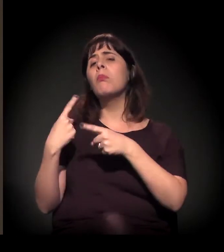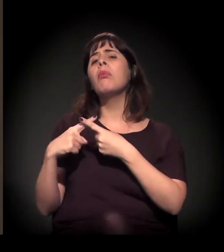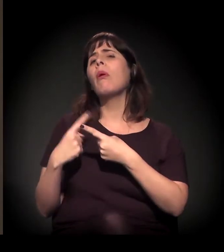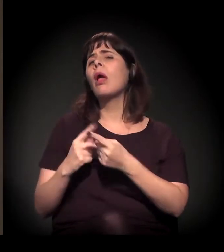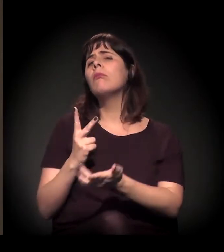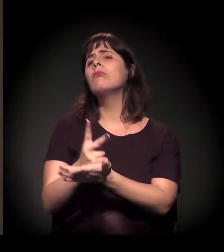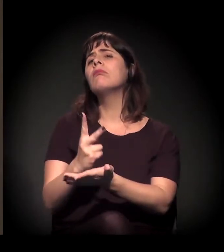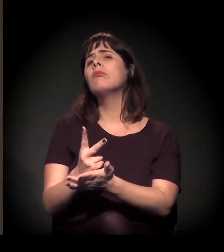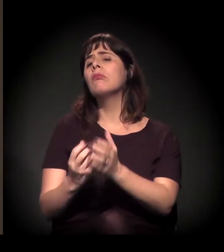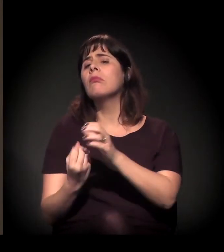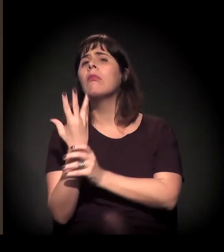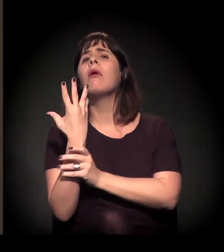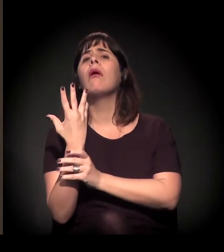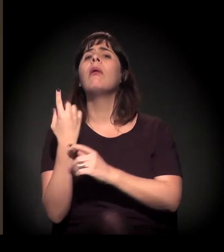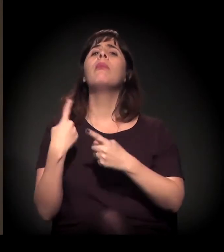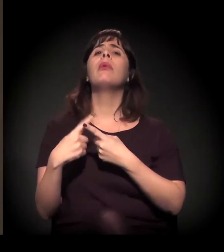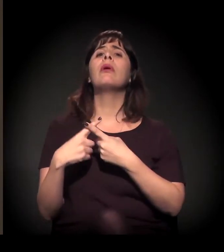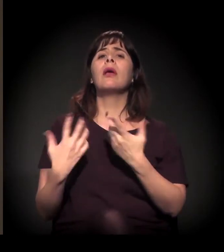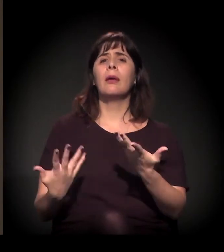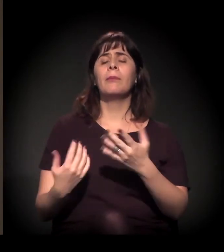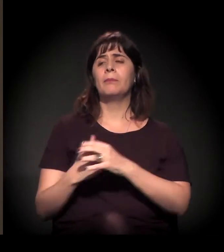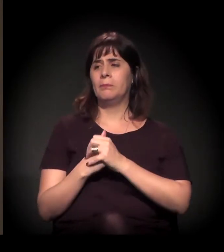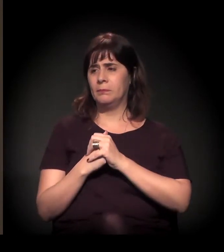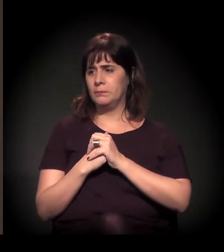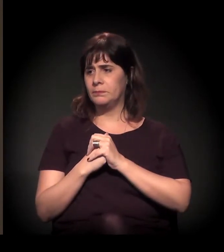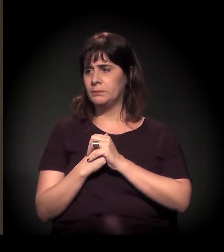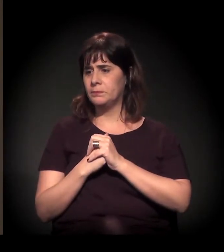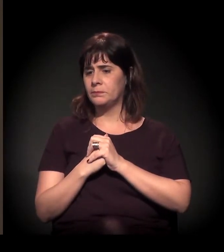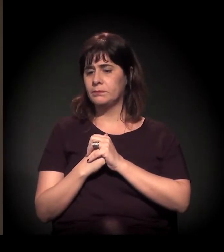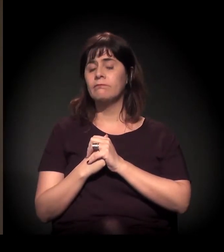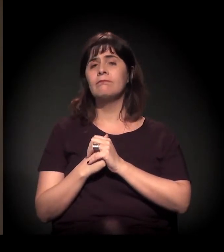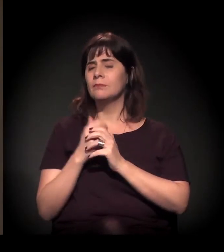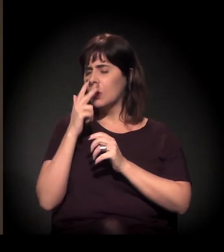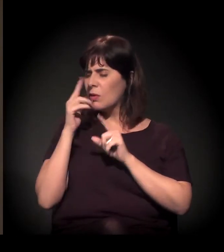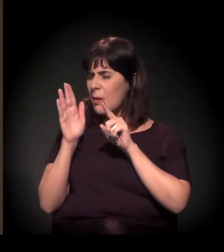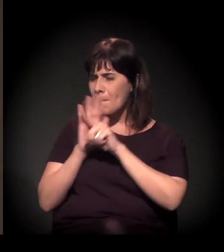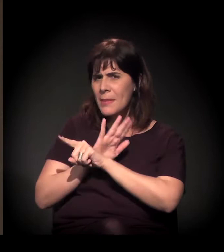e uma pergunta um pouco vaga, mas acho que ela é importante,